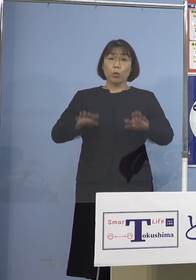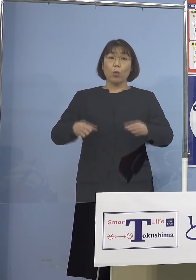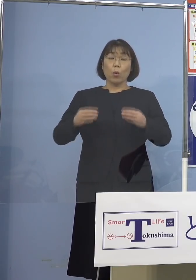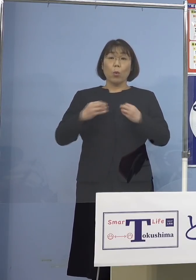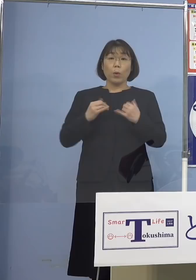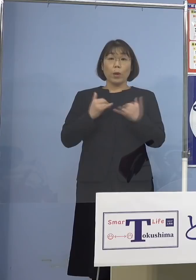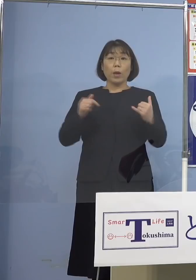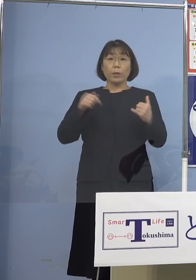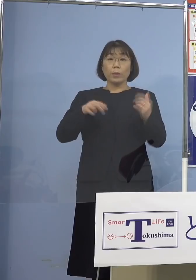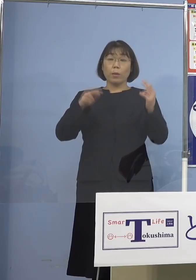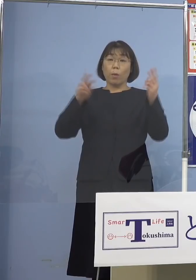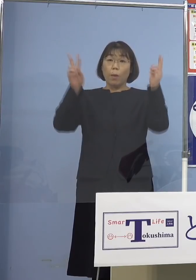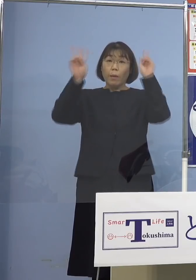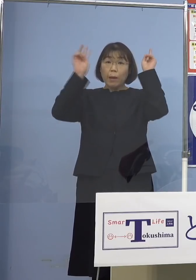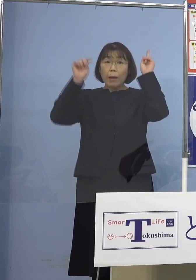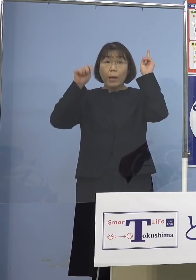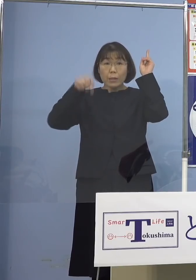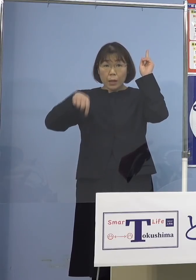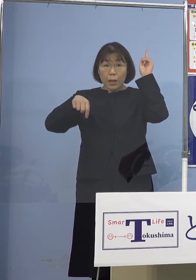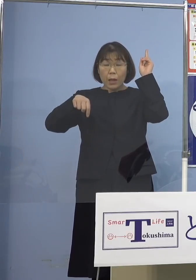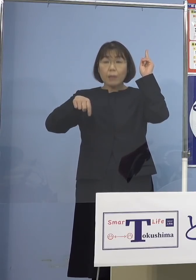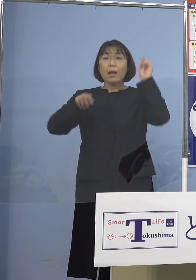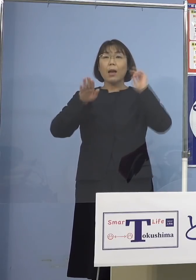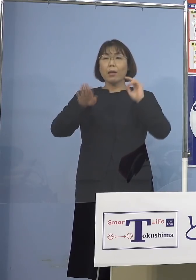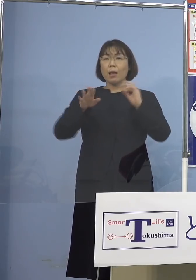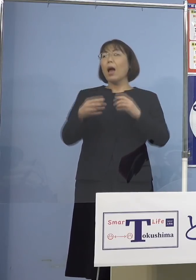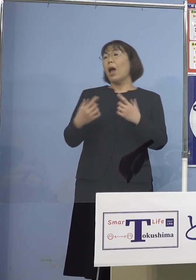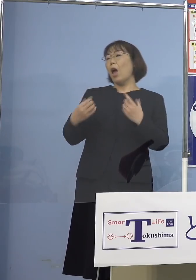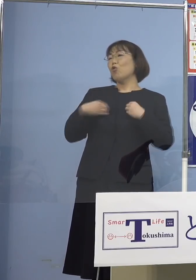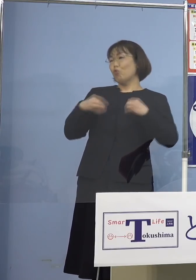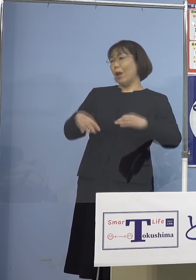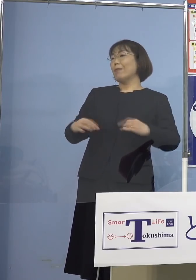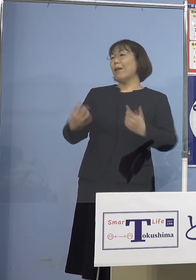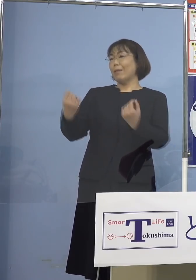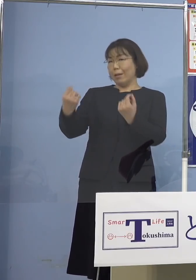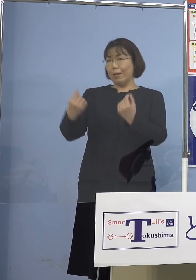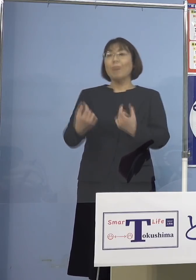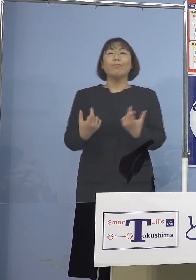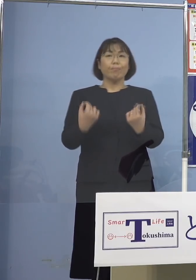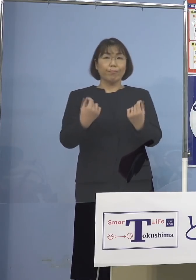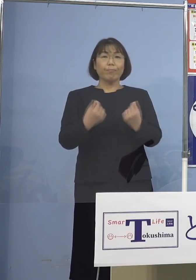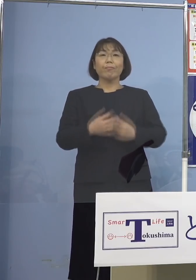会社というのが あったんですけれども （知事） クラスターですね （四国放送） クラスターですね、すみません